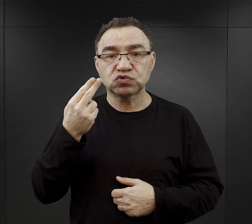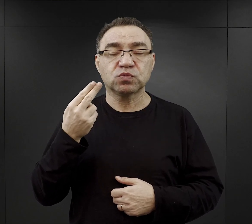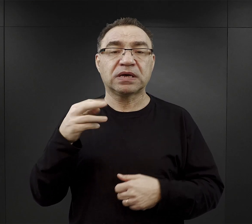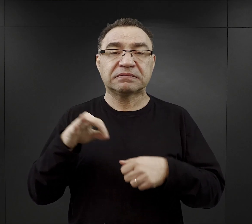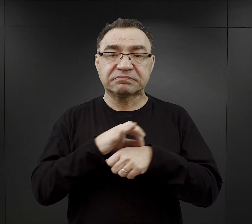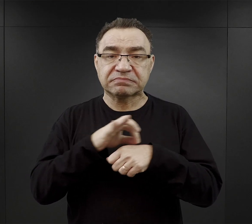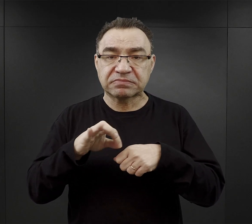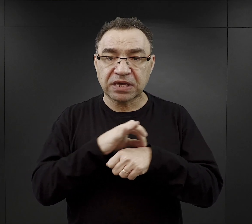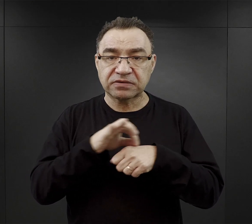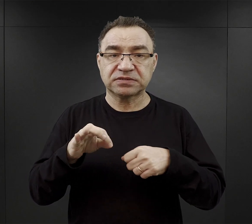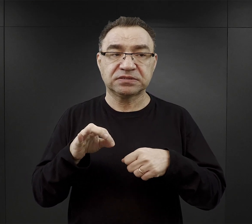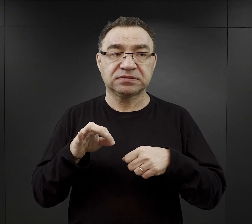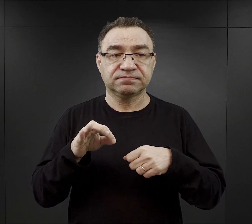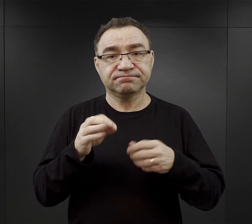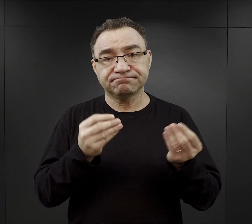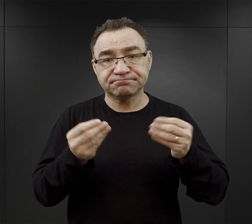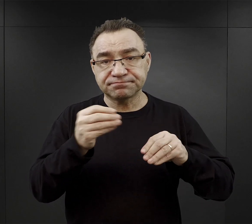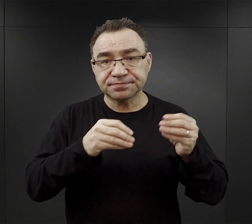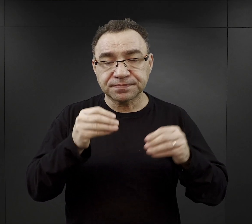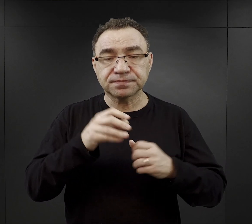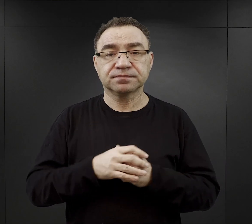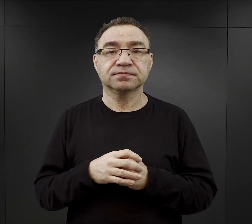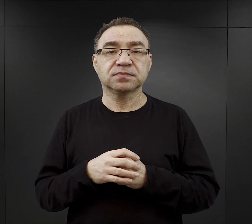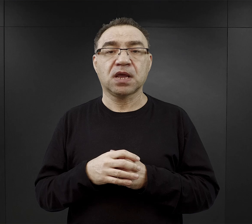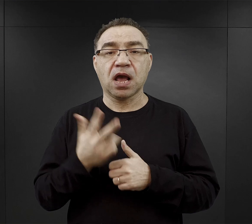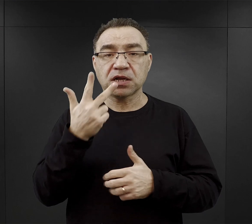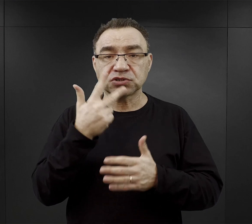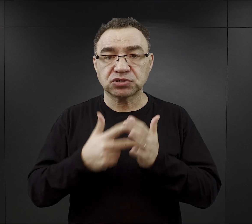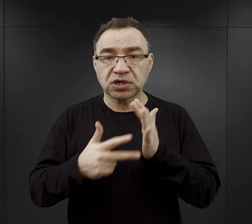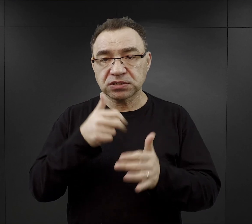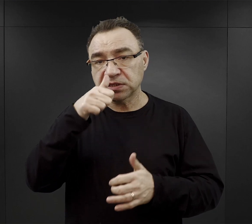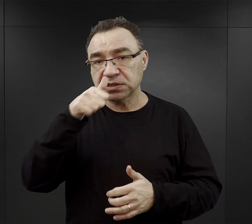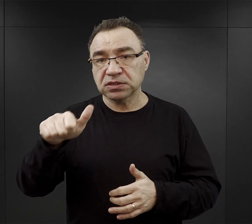czyli z jakąś wkładką mięsa, a trzy razy w tygodniu jarzynowe.